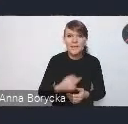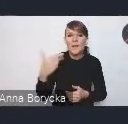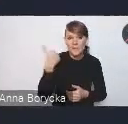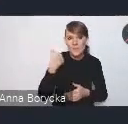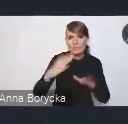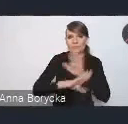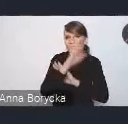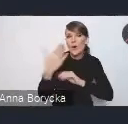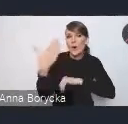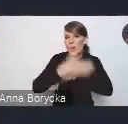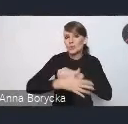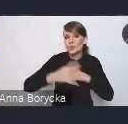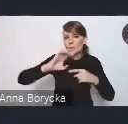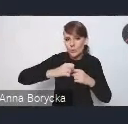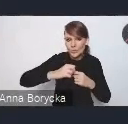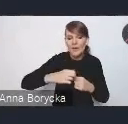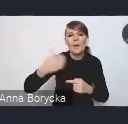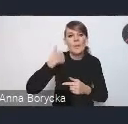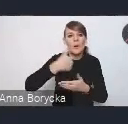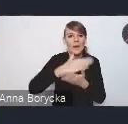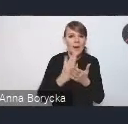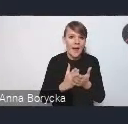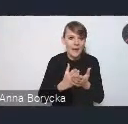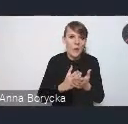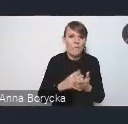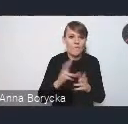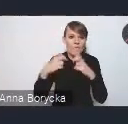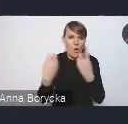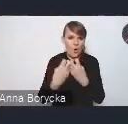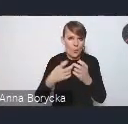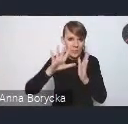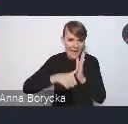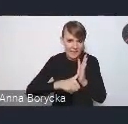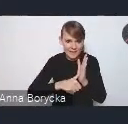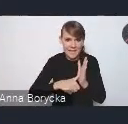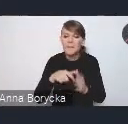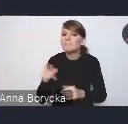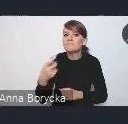na Krajowym Forum Miejskim? Przede wszystkim widzimy, że KPM